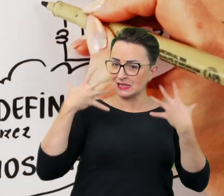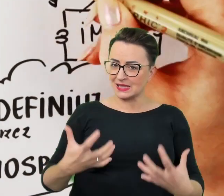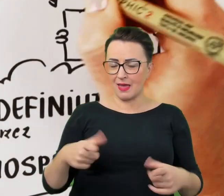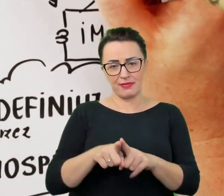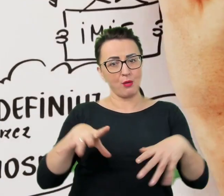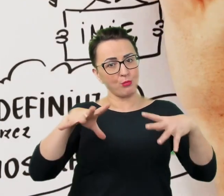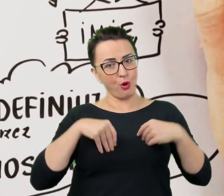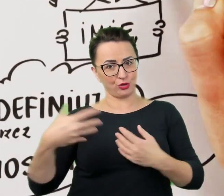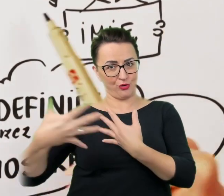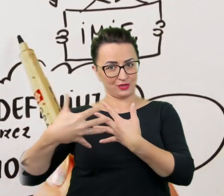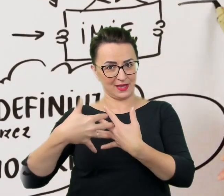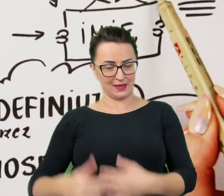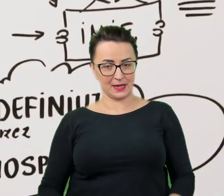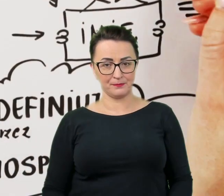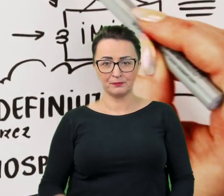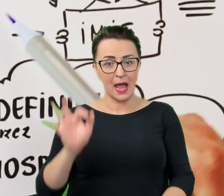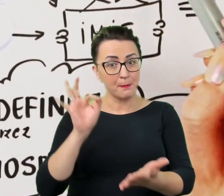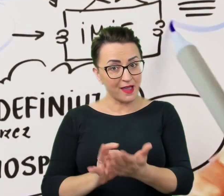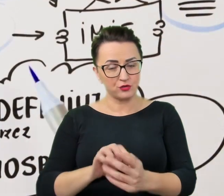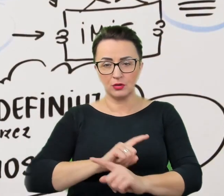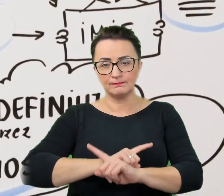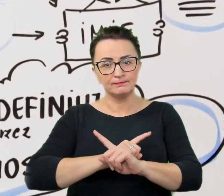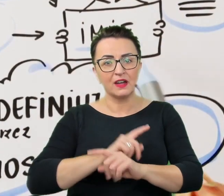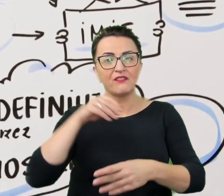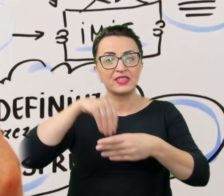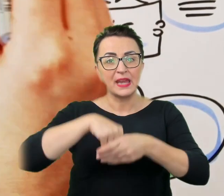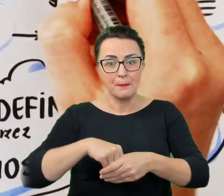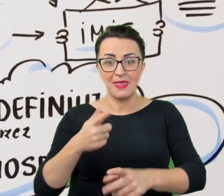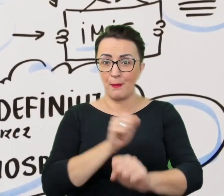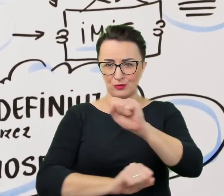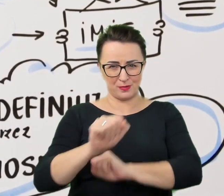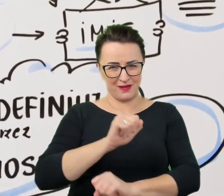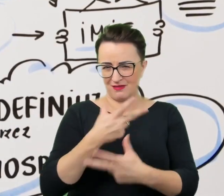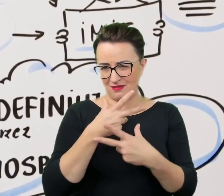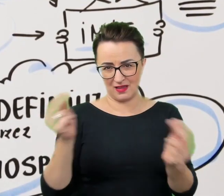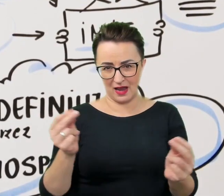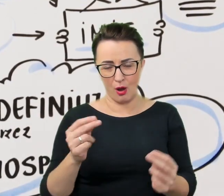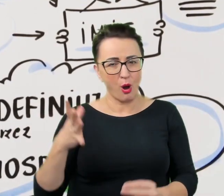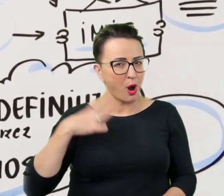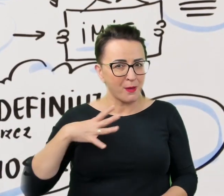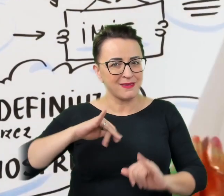Z pewnością jednak nie należy do nich niepełnosprawność, bez względu na to, jak bardzo jest widoczna.